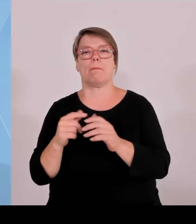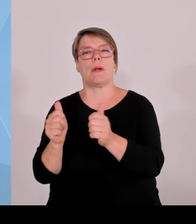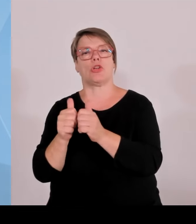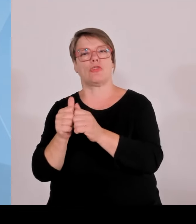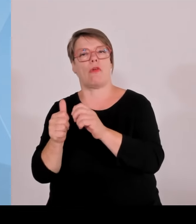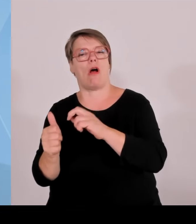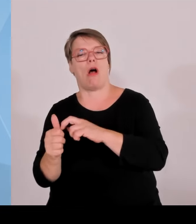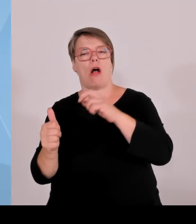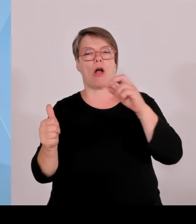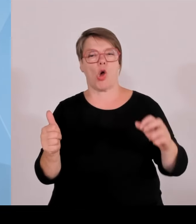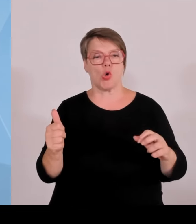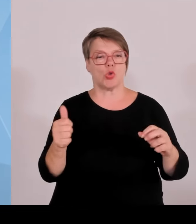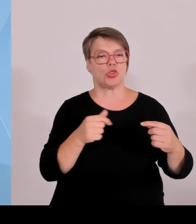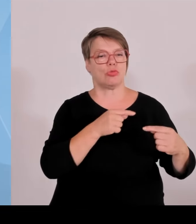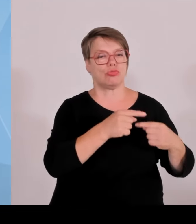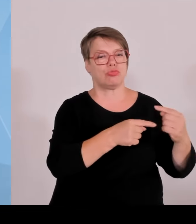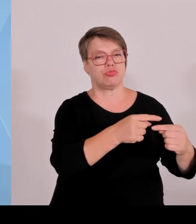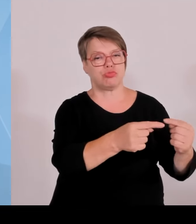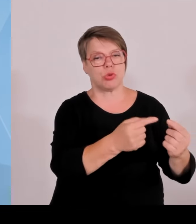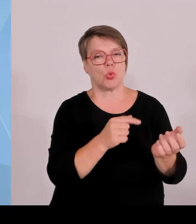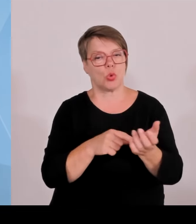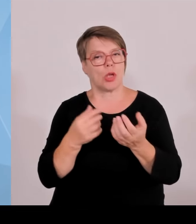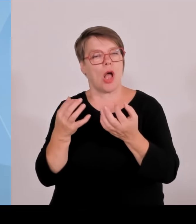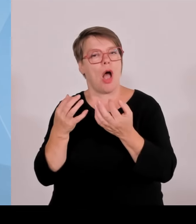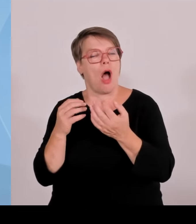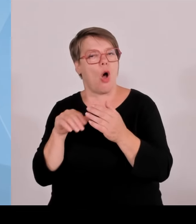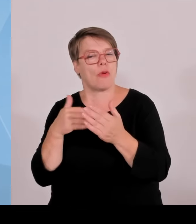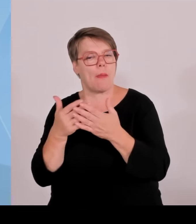Bereich Handwerk, Mittelstand usw. zu positionieren.